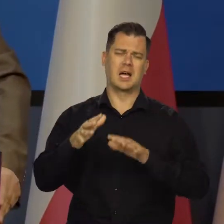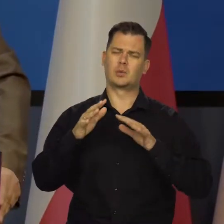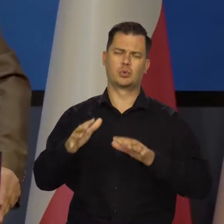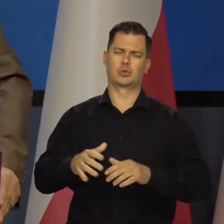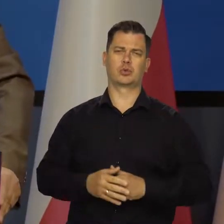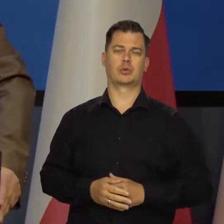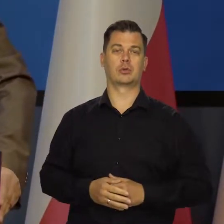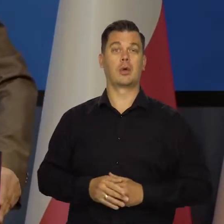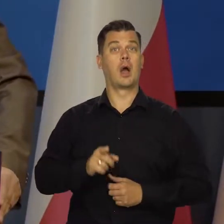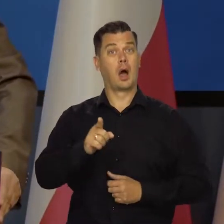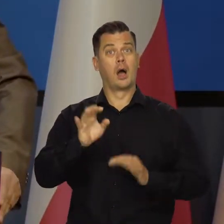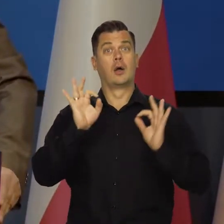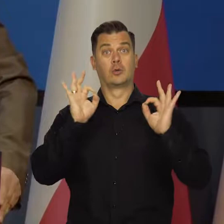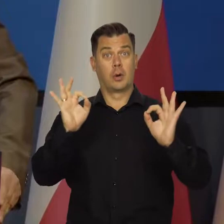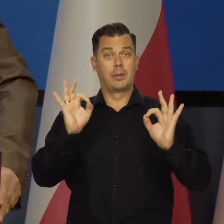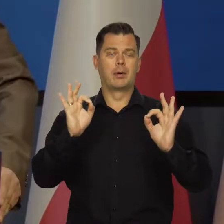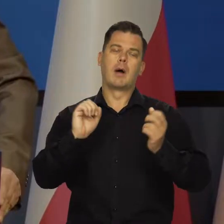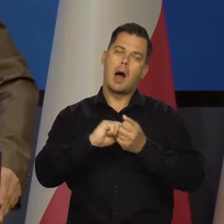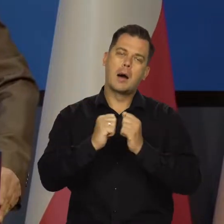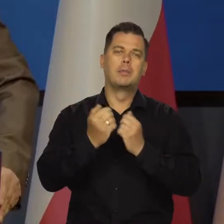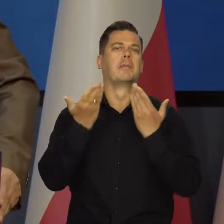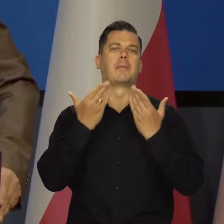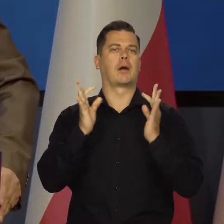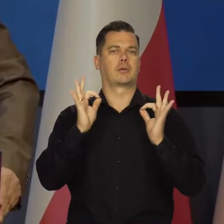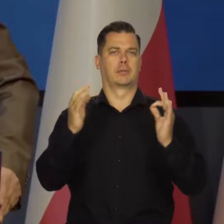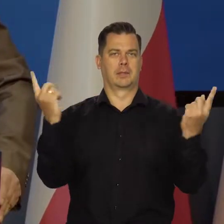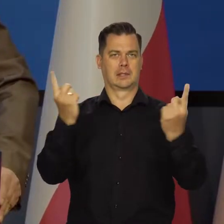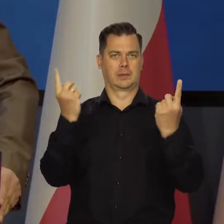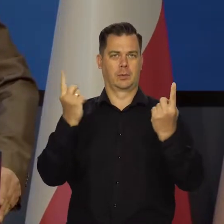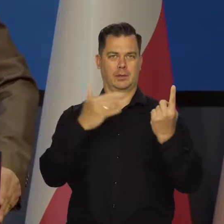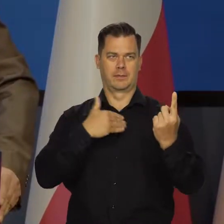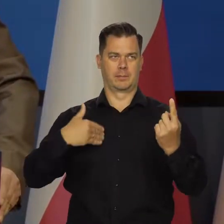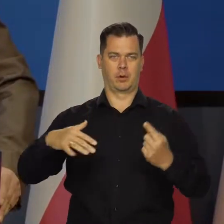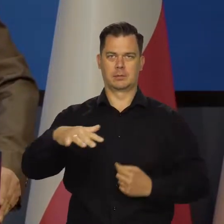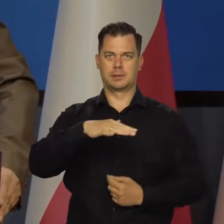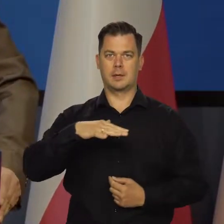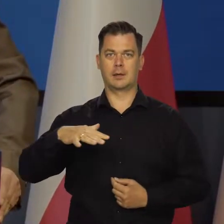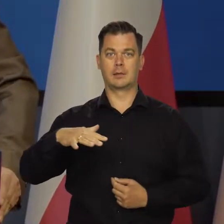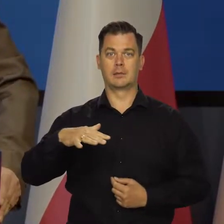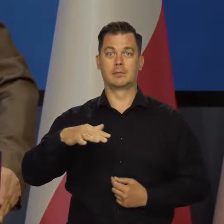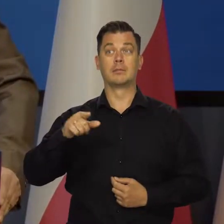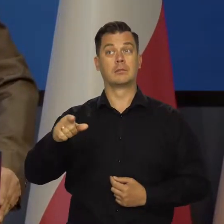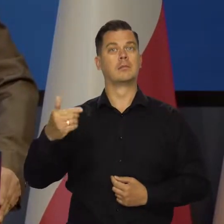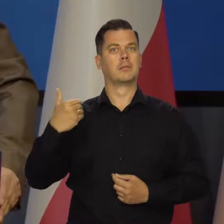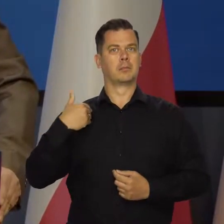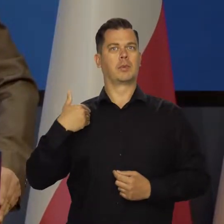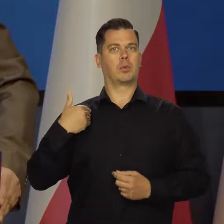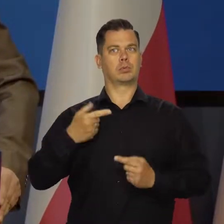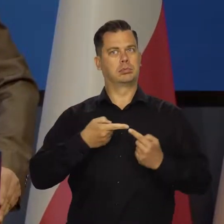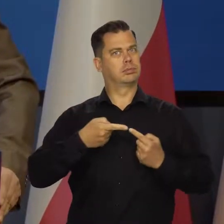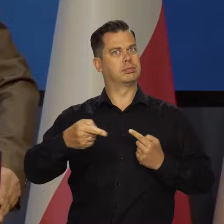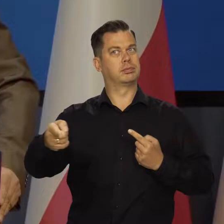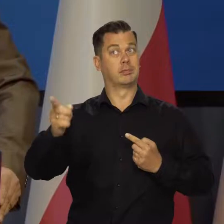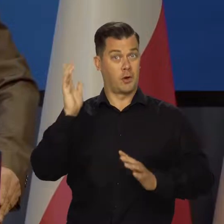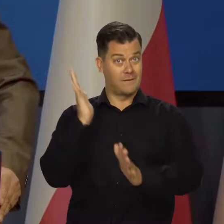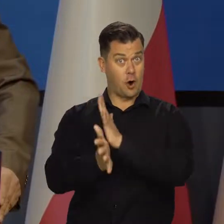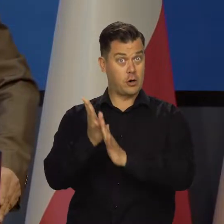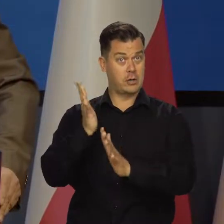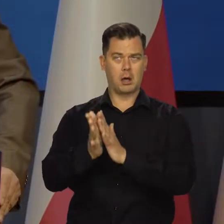ale przy korzystnej lub bardzo korzystnej koniunkturze gospodarczej, która utrzymywała się mimo trwającej wojny za naszą wschodnią granicą.